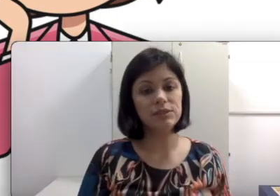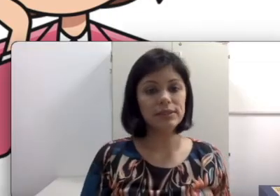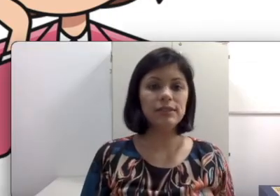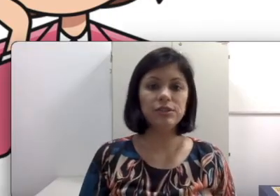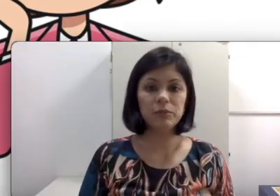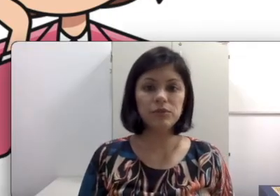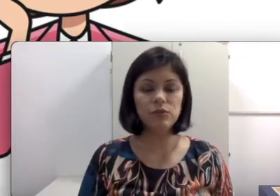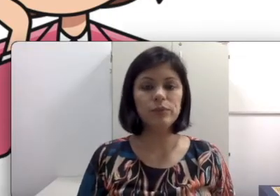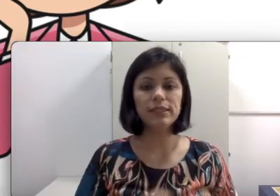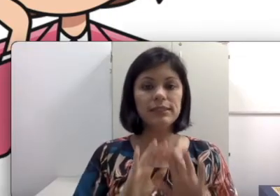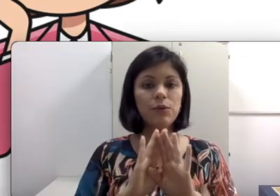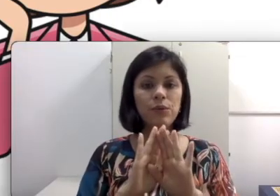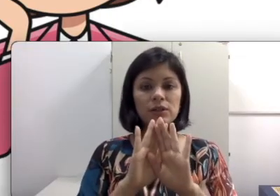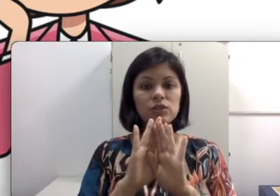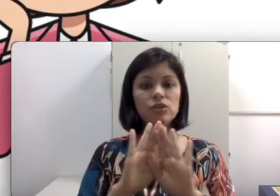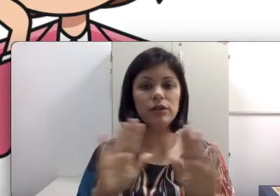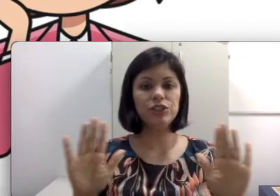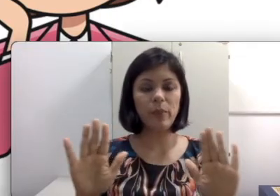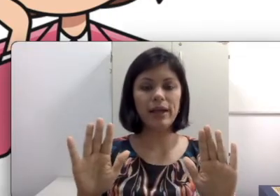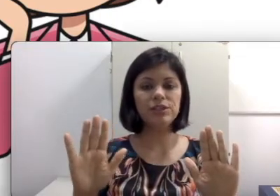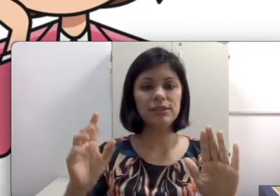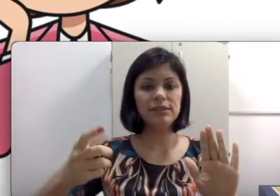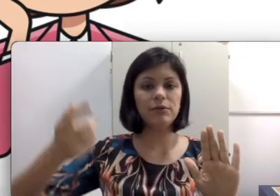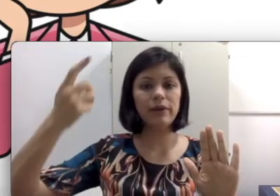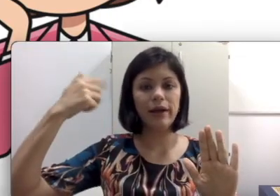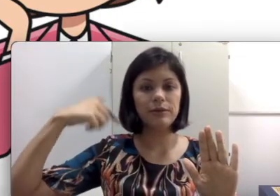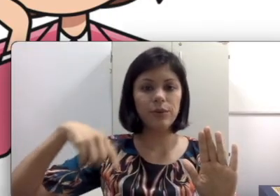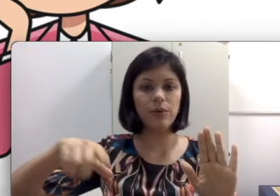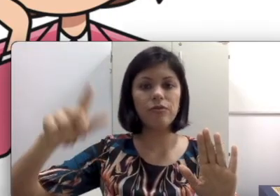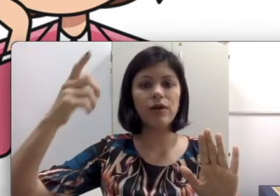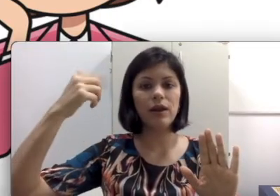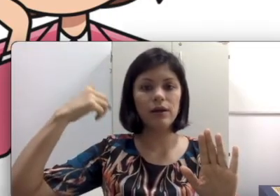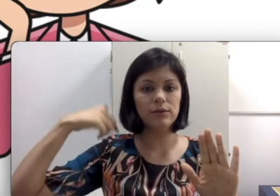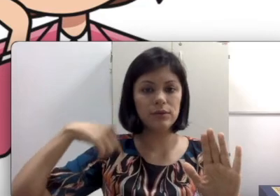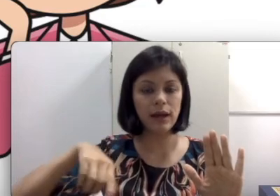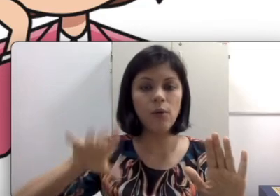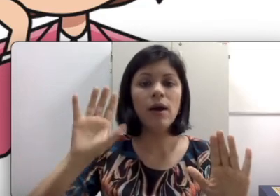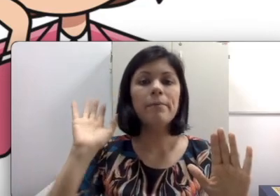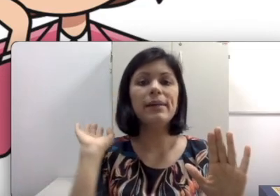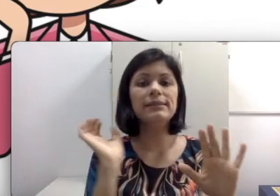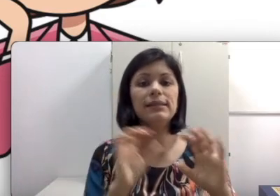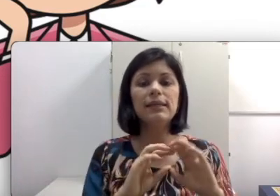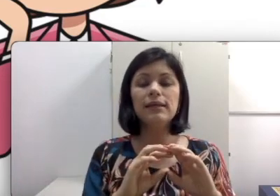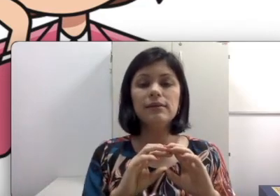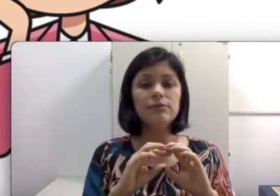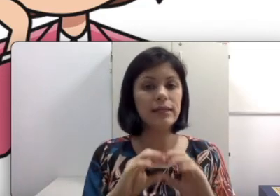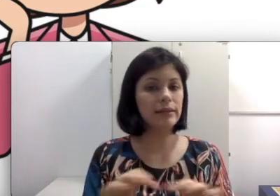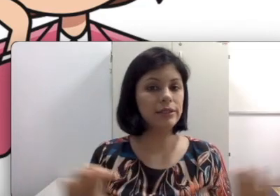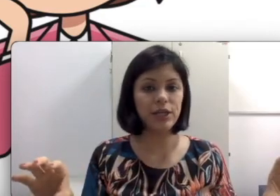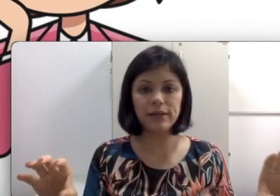selecionamos filmes que são só de imagens e tem um narrador falando mas que não tem